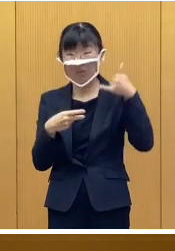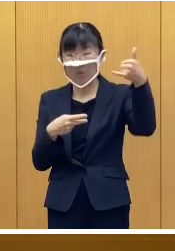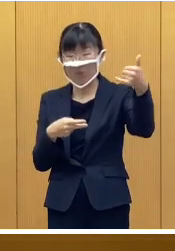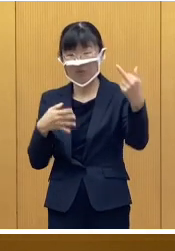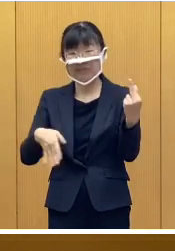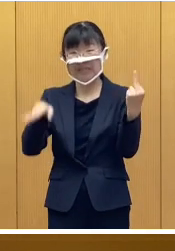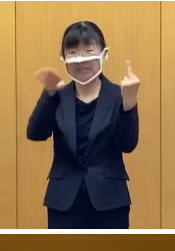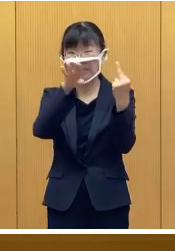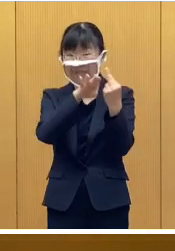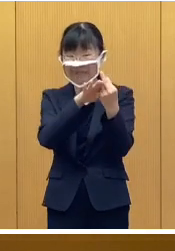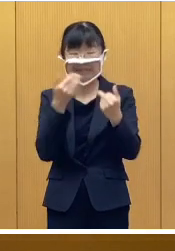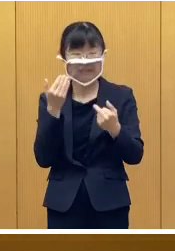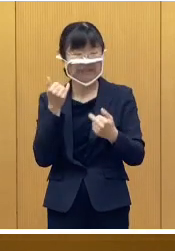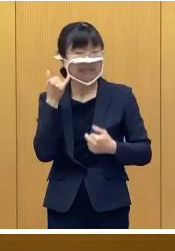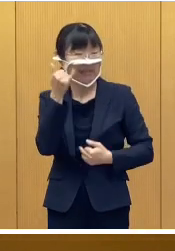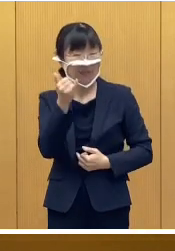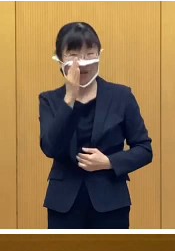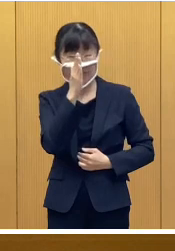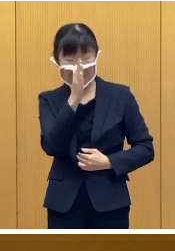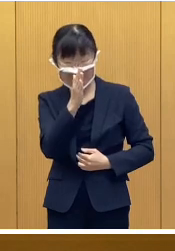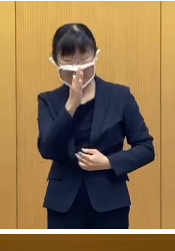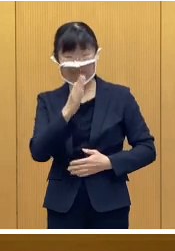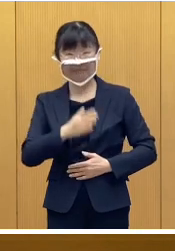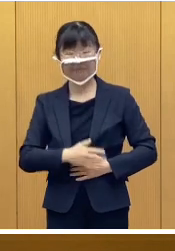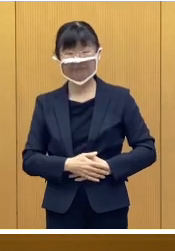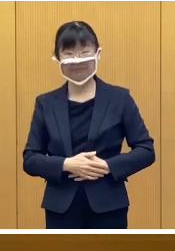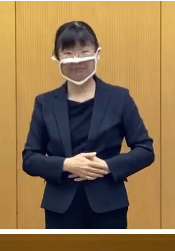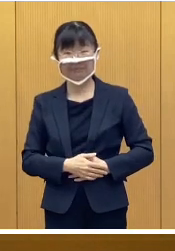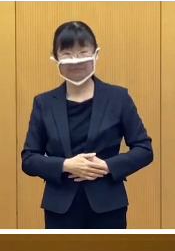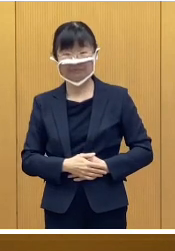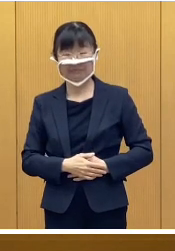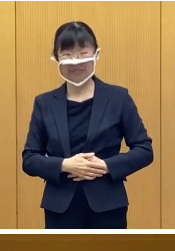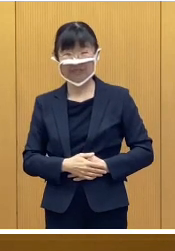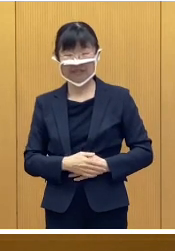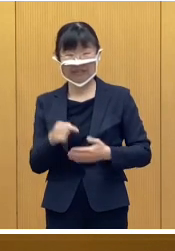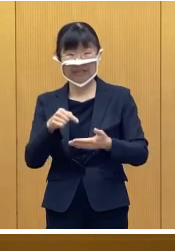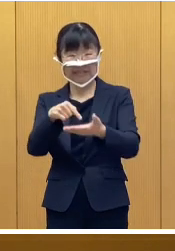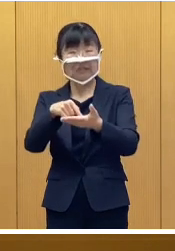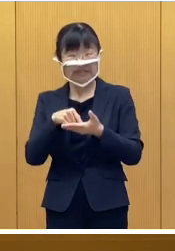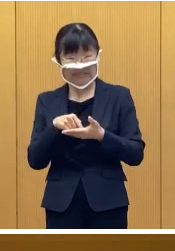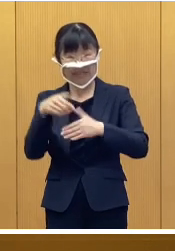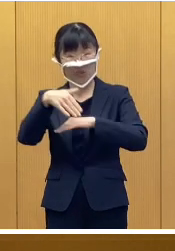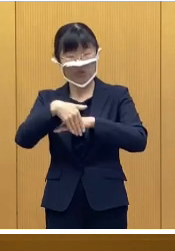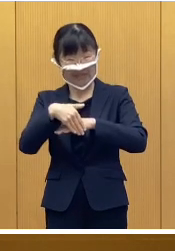お問い合わせをいただきたいと思います 申請受付期間でありますが